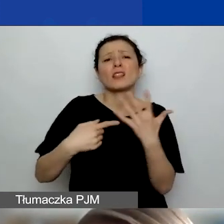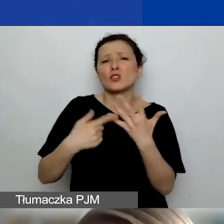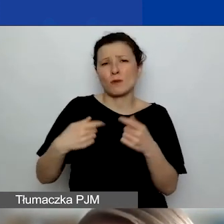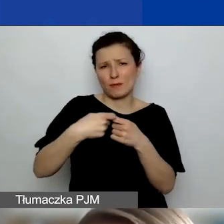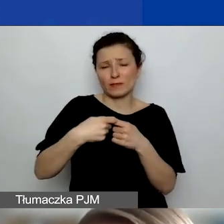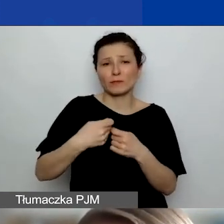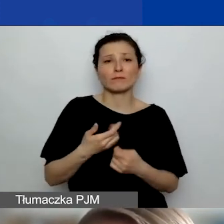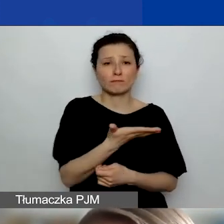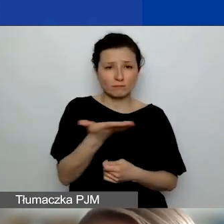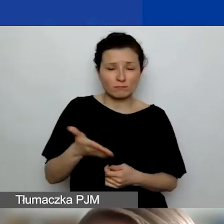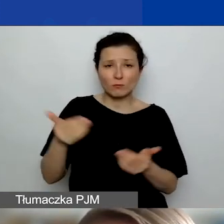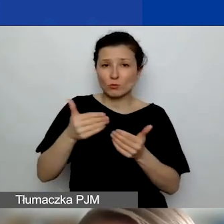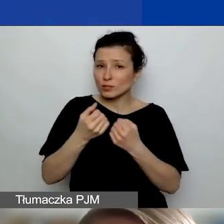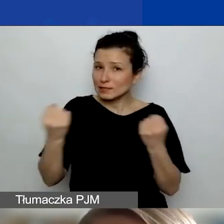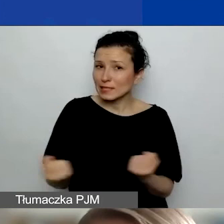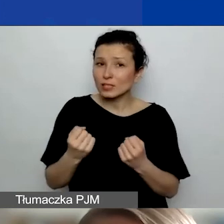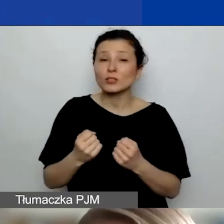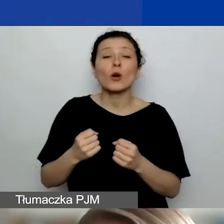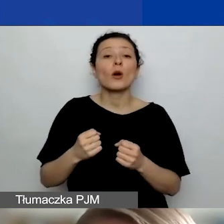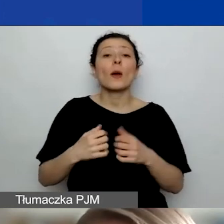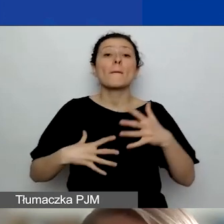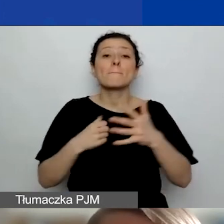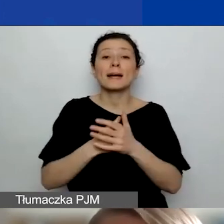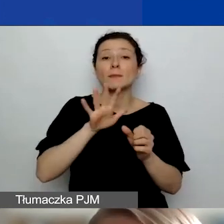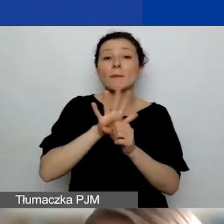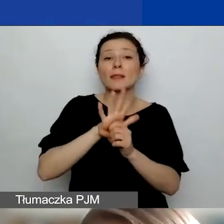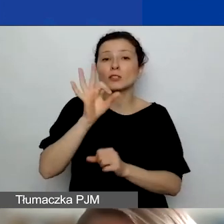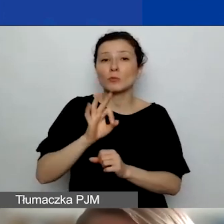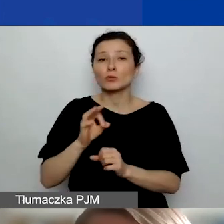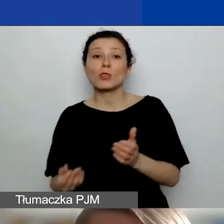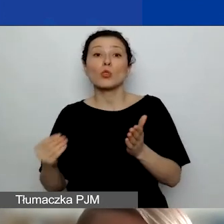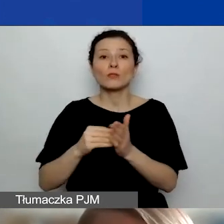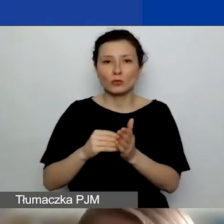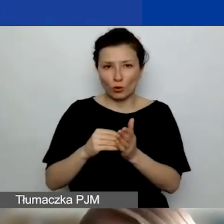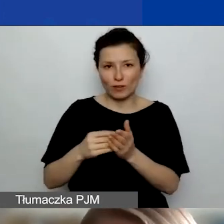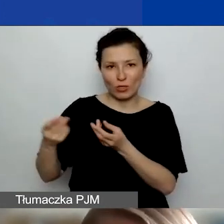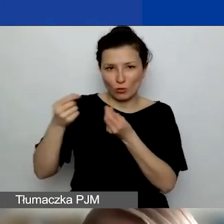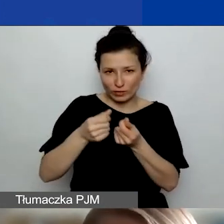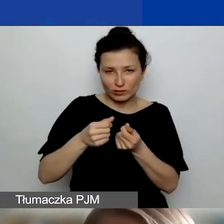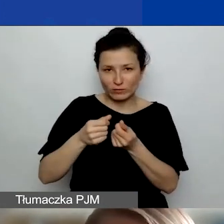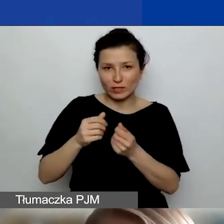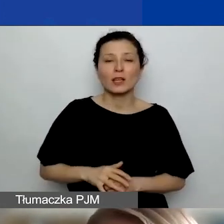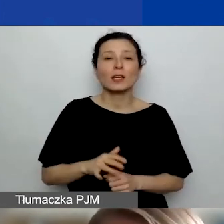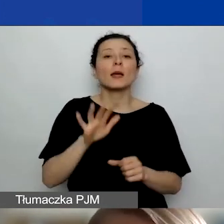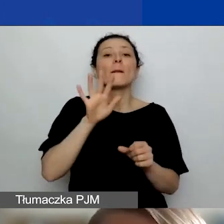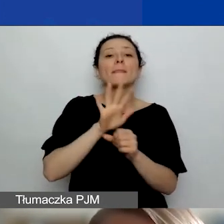możecie się starać o maksymalnie 15% dodatkowych środków, 15% od tej wartości grantu, o który wnioskujecie,